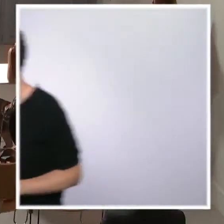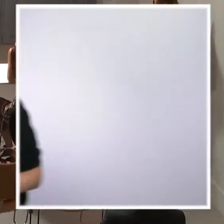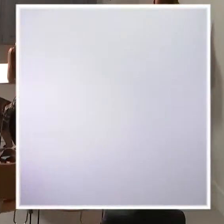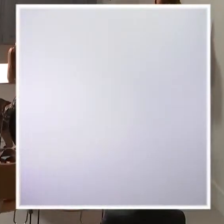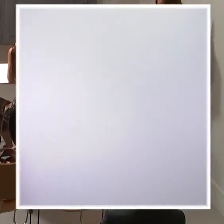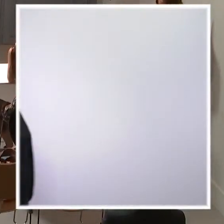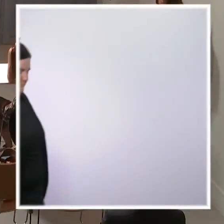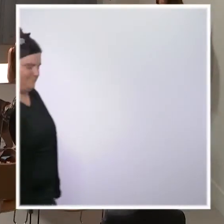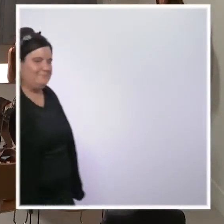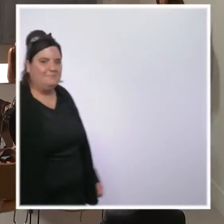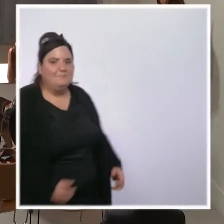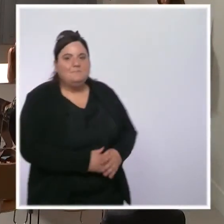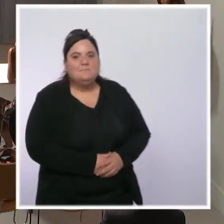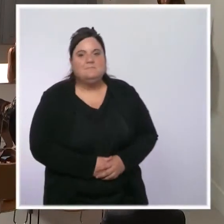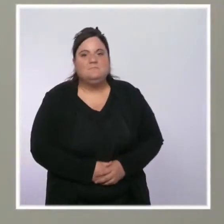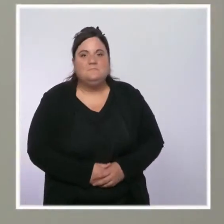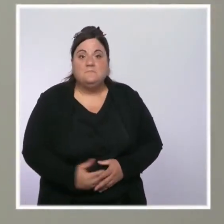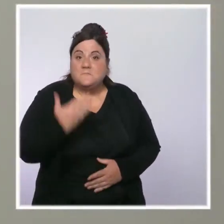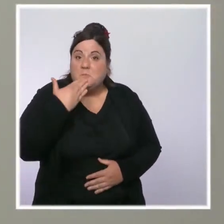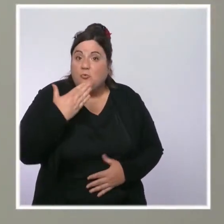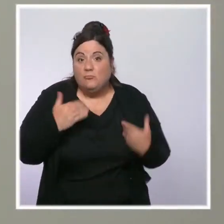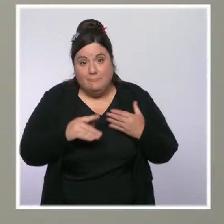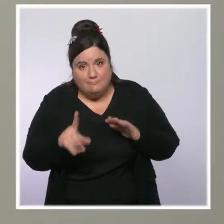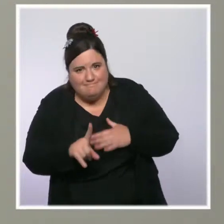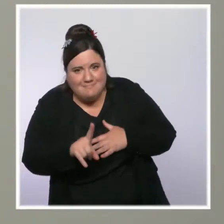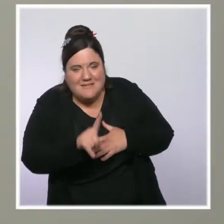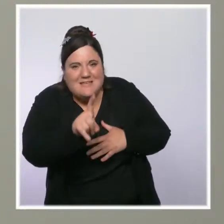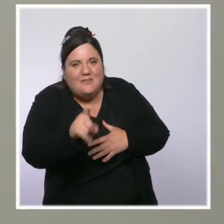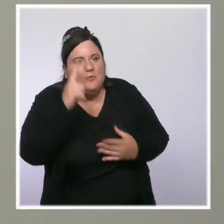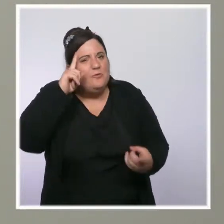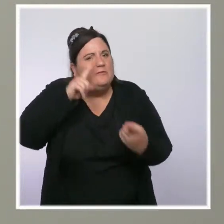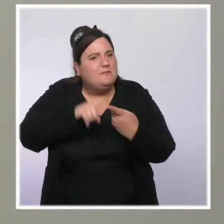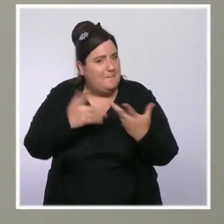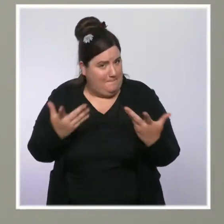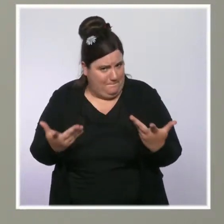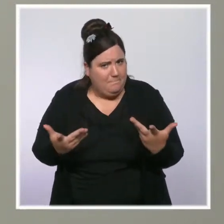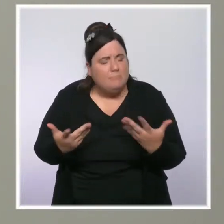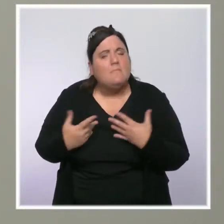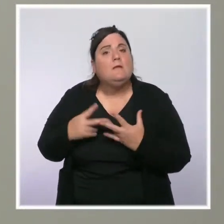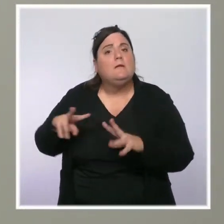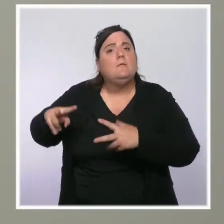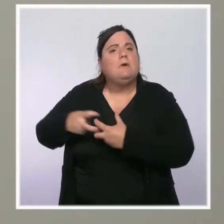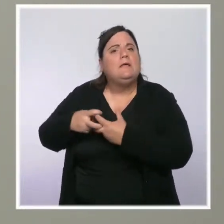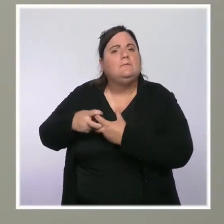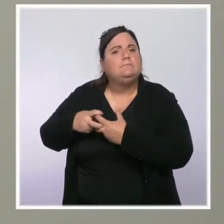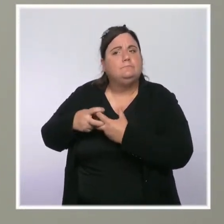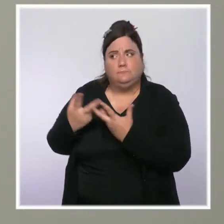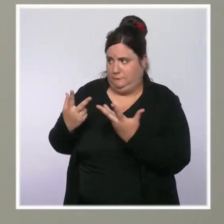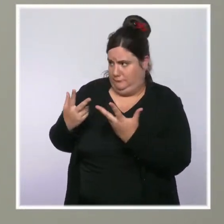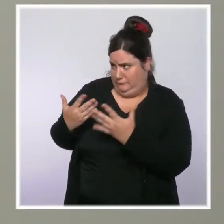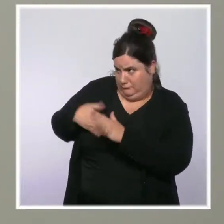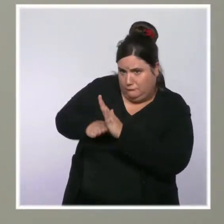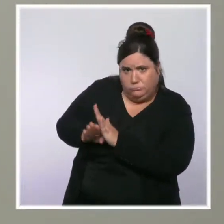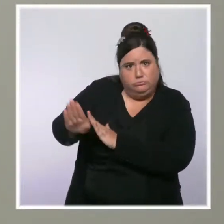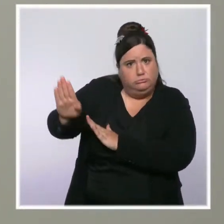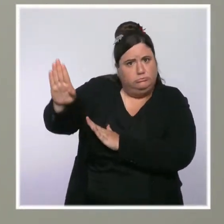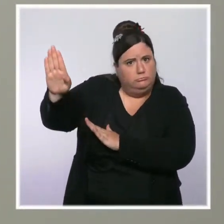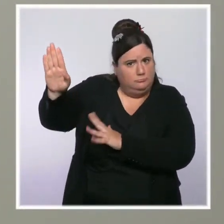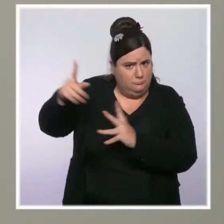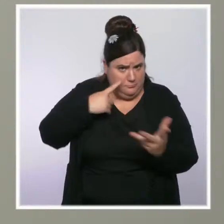Bonjour, Marie Chantrait pour TF1 LCI. Une question concernant l'accélération de l'inflation. Est-ce que vous confirmez que le SMIC sera bien augmenté ?